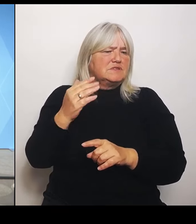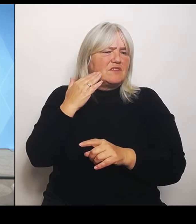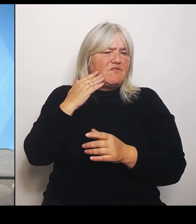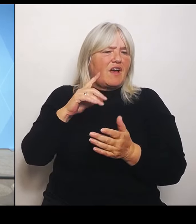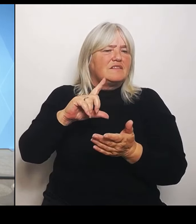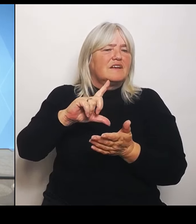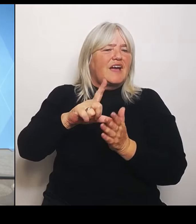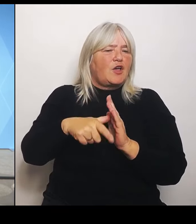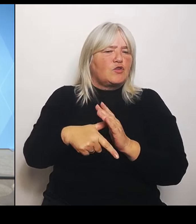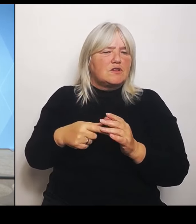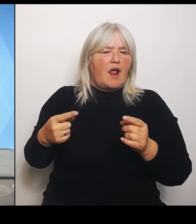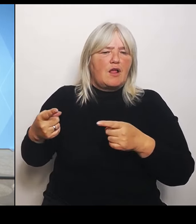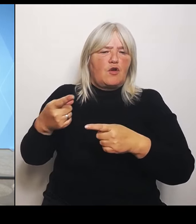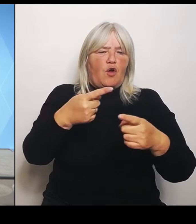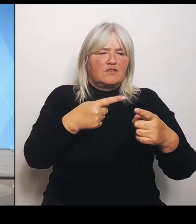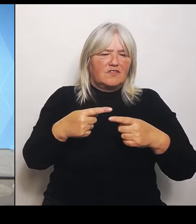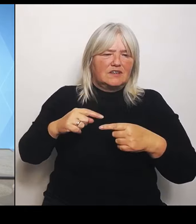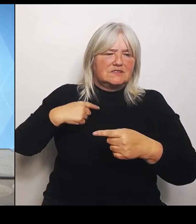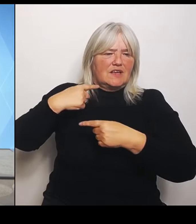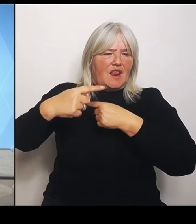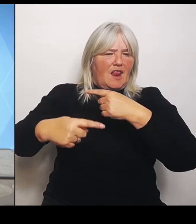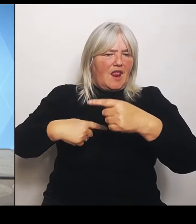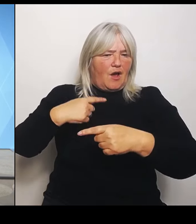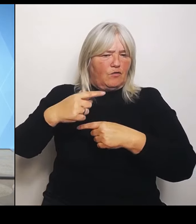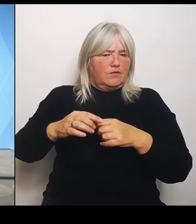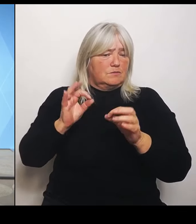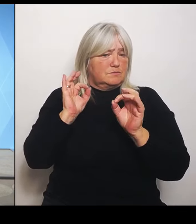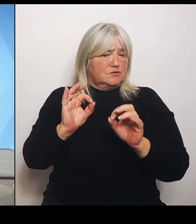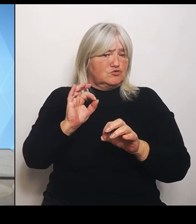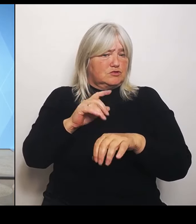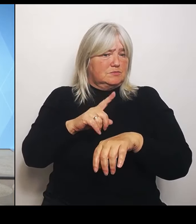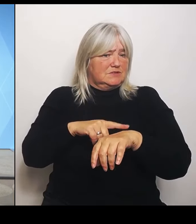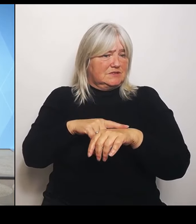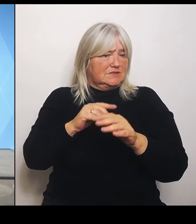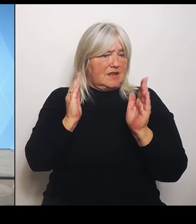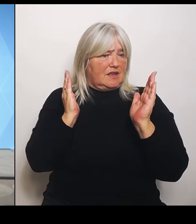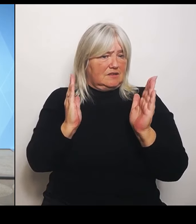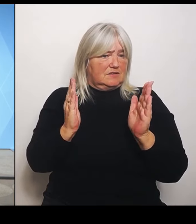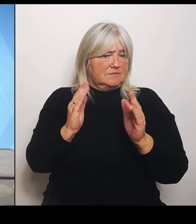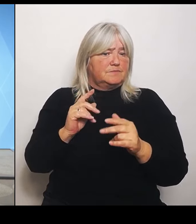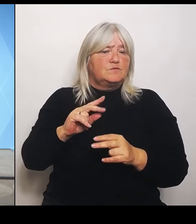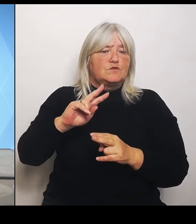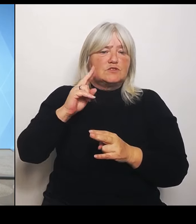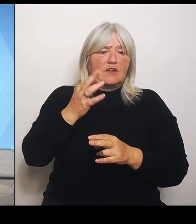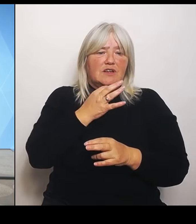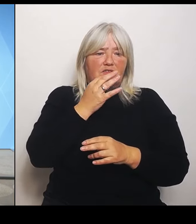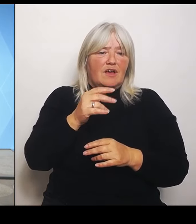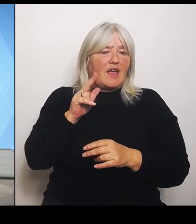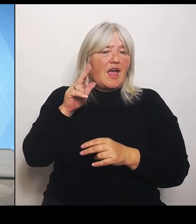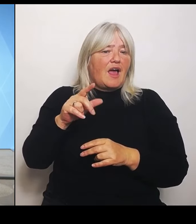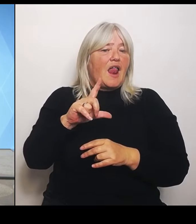Und die zweite Frage auch dazu Der Herr Lauterbach hat ja schon gesagt, in deutschlandweit seien es hunderte Krankenhäuser zu